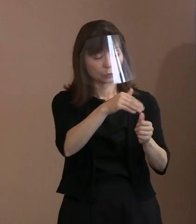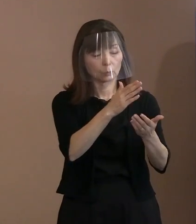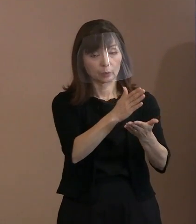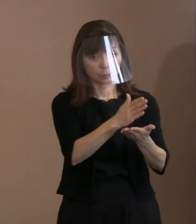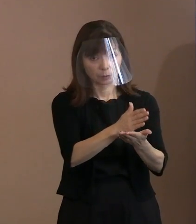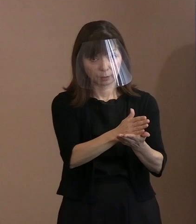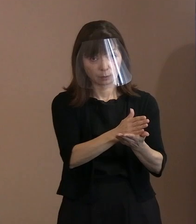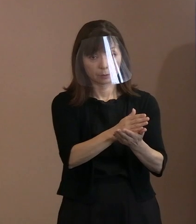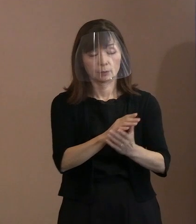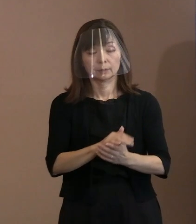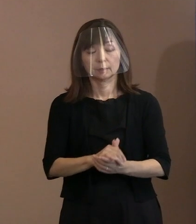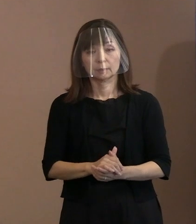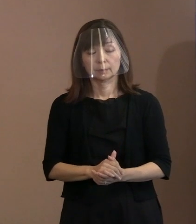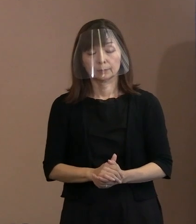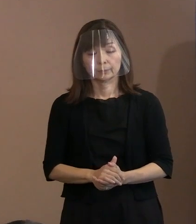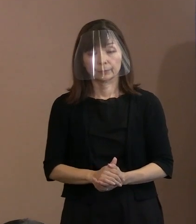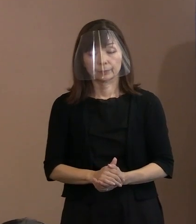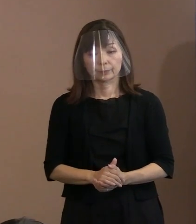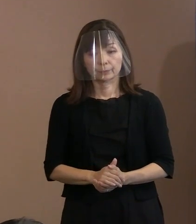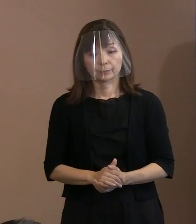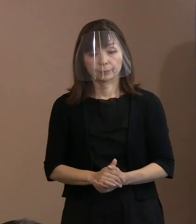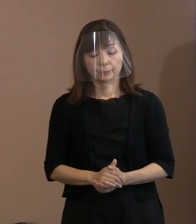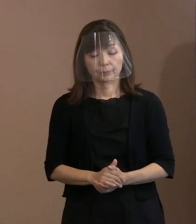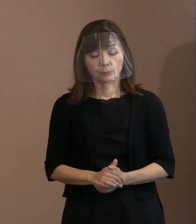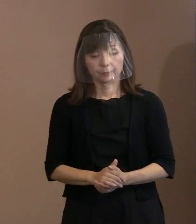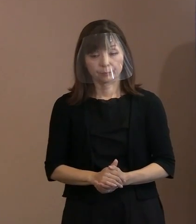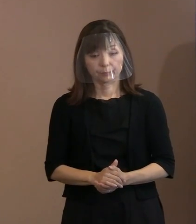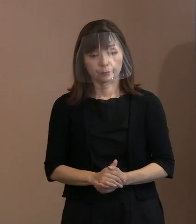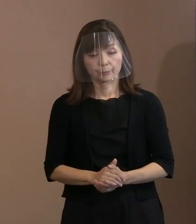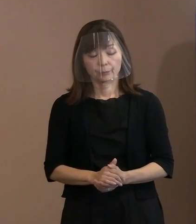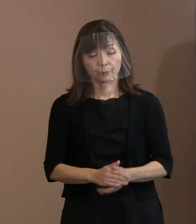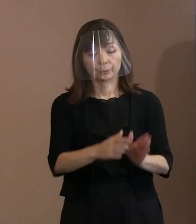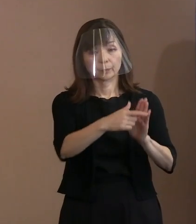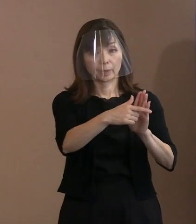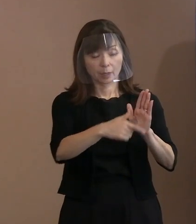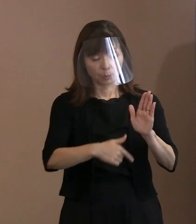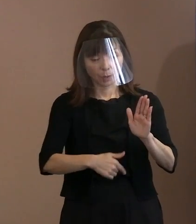多分そのテーマ､ そして､そのときの事情によって